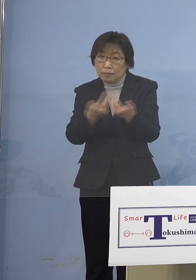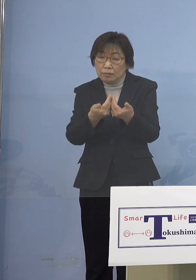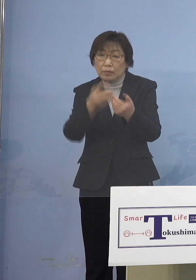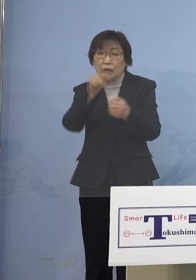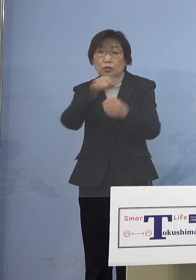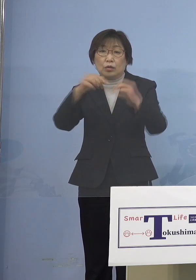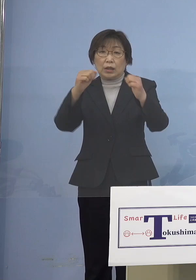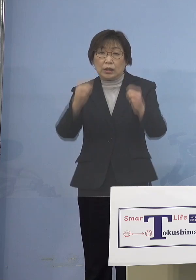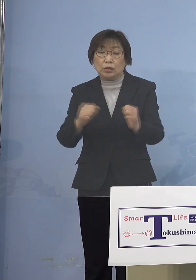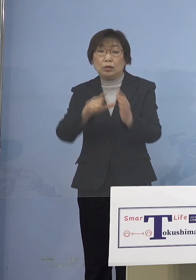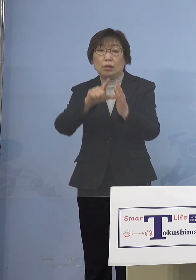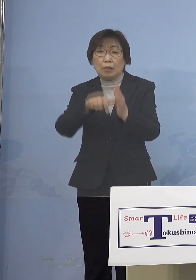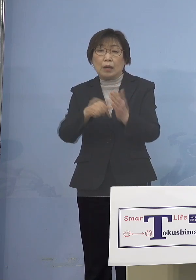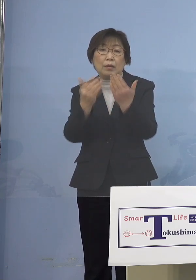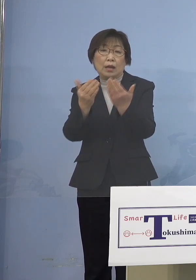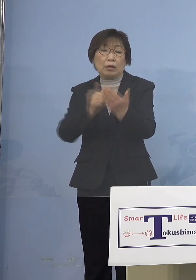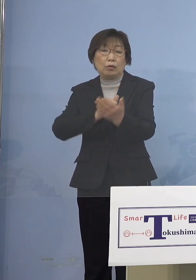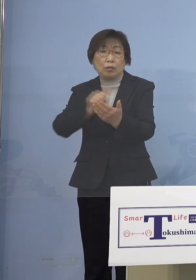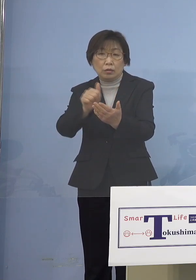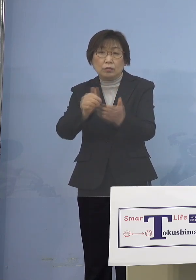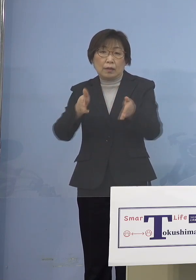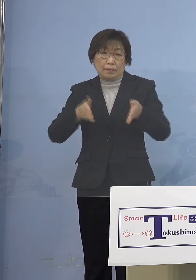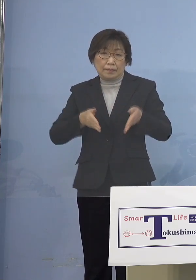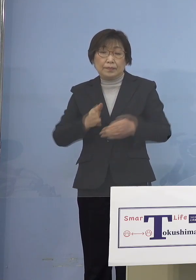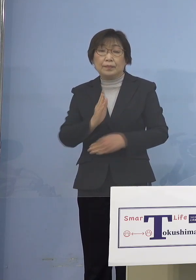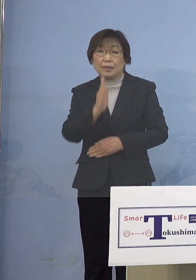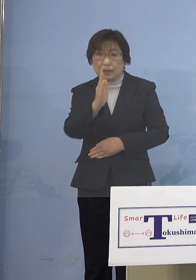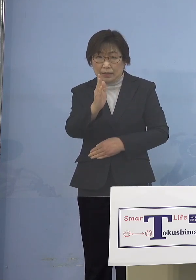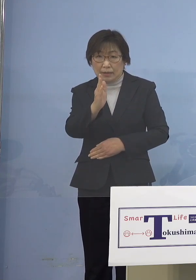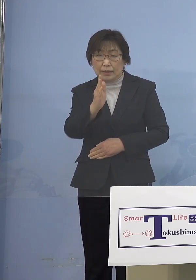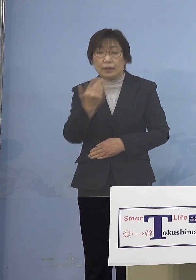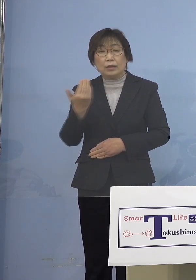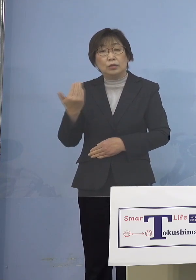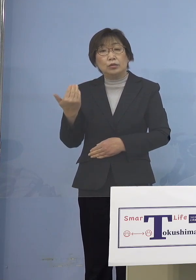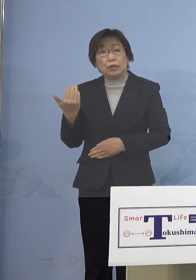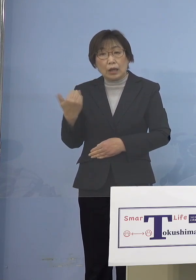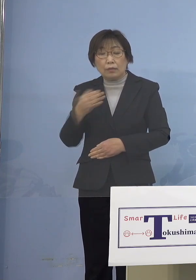登校を控えていただく 従来はご本人が熱があったり